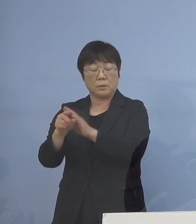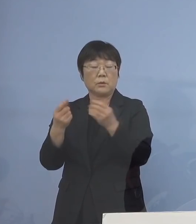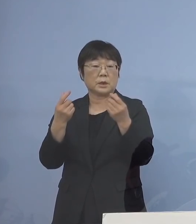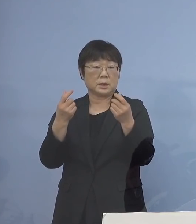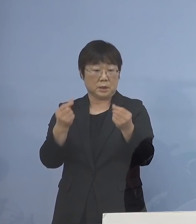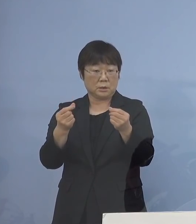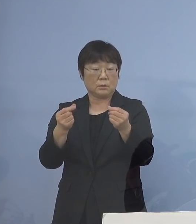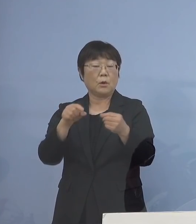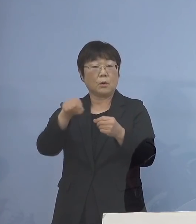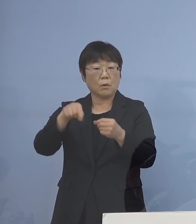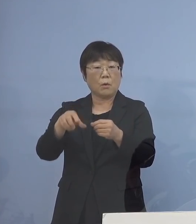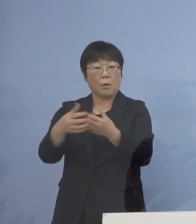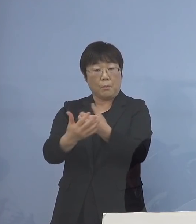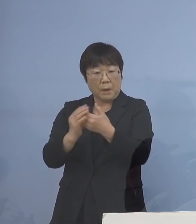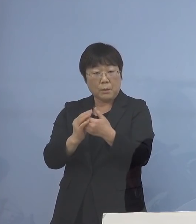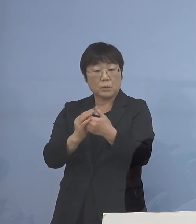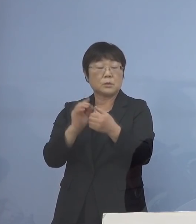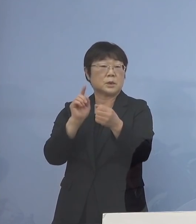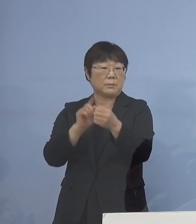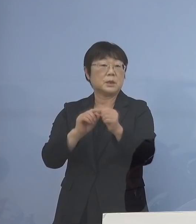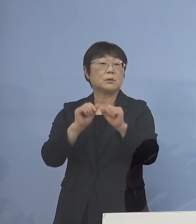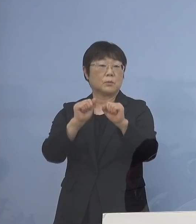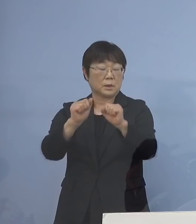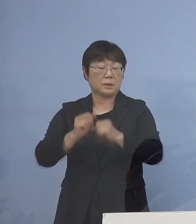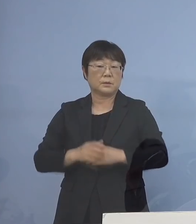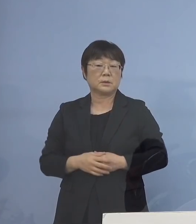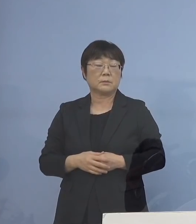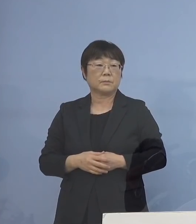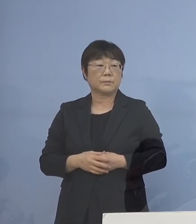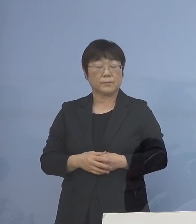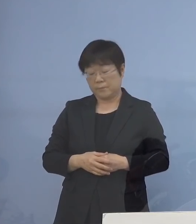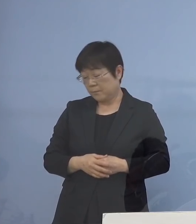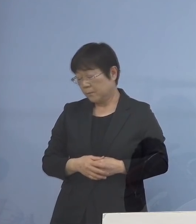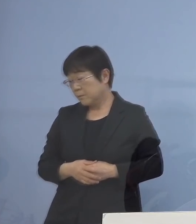ここを守っていこう ということです